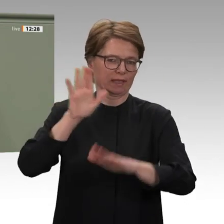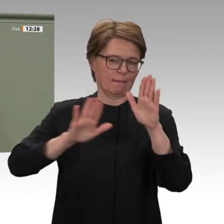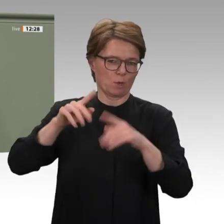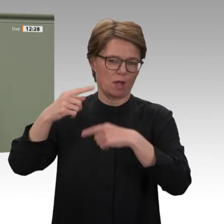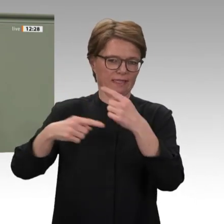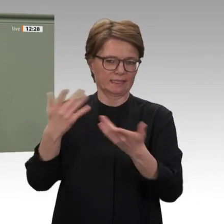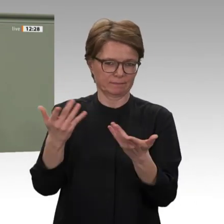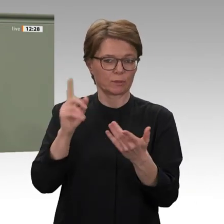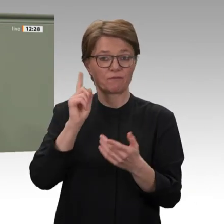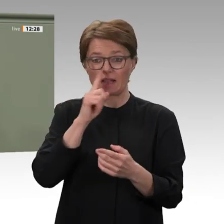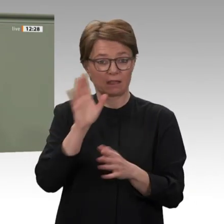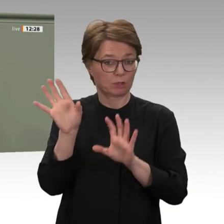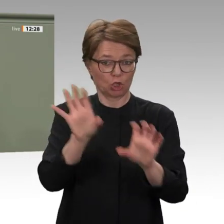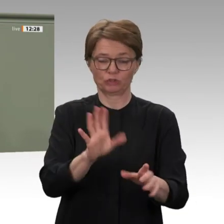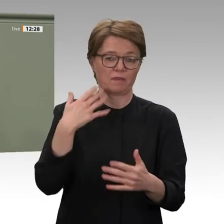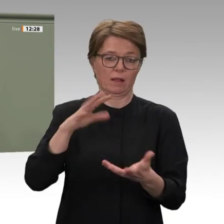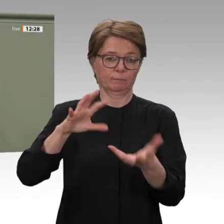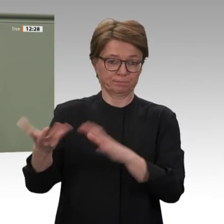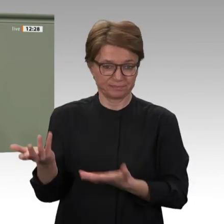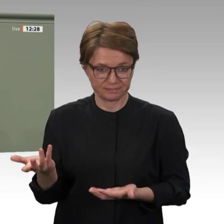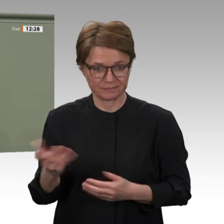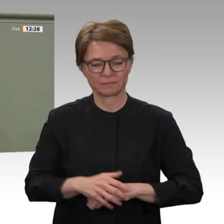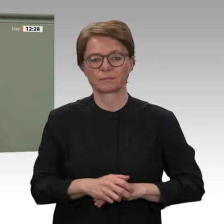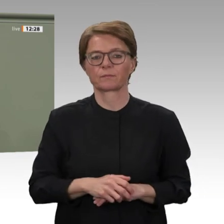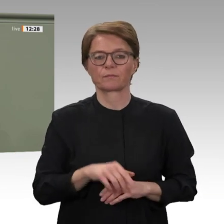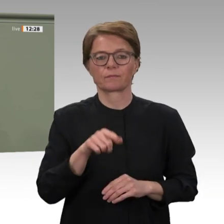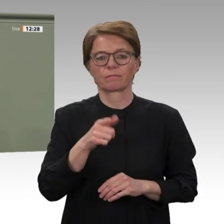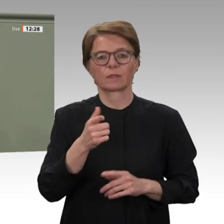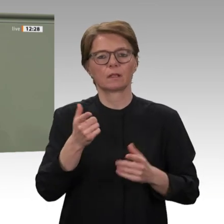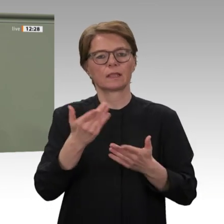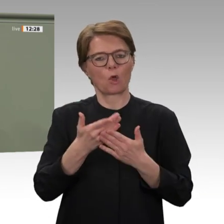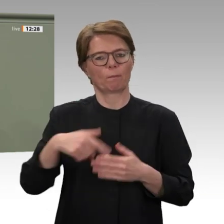einen Vertreter des Souveränen Rates sowie Vertreter der sudanesischen Botschaft zum